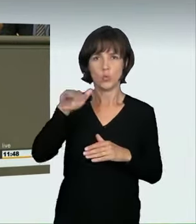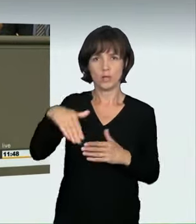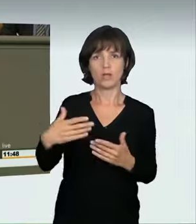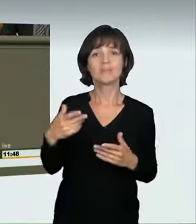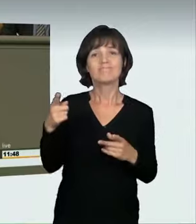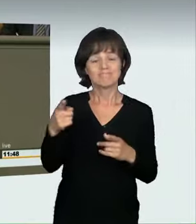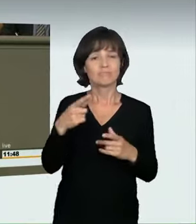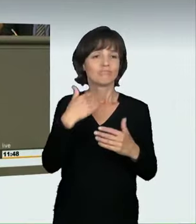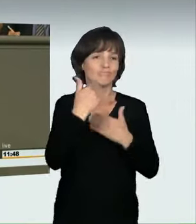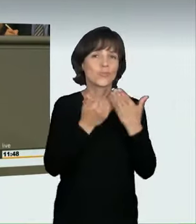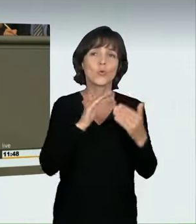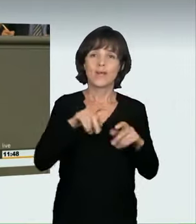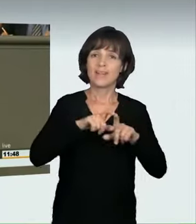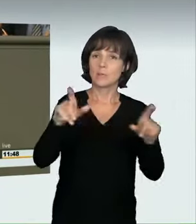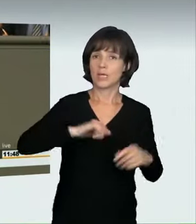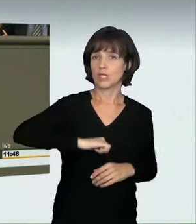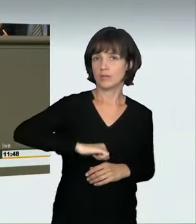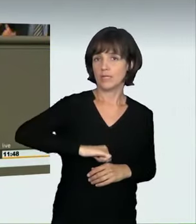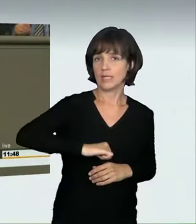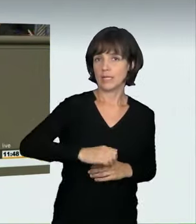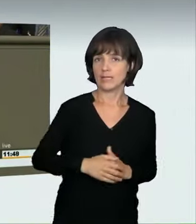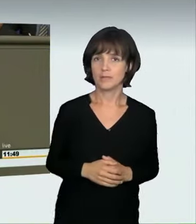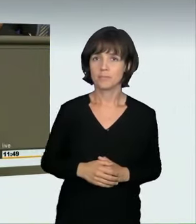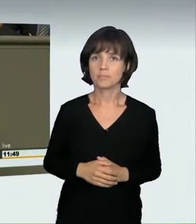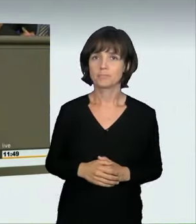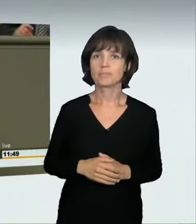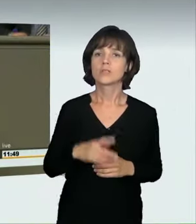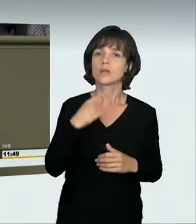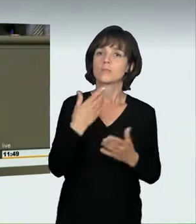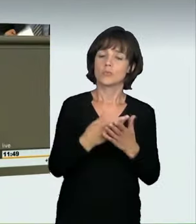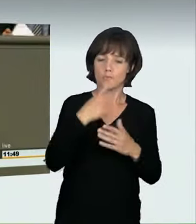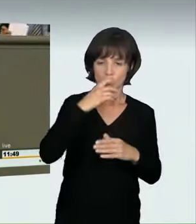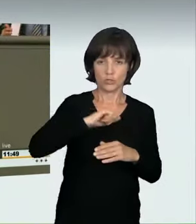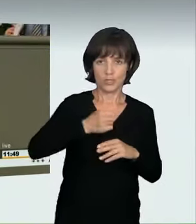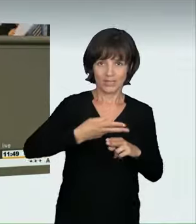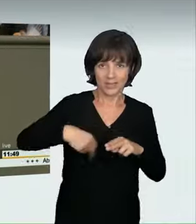zum Thema Geschwindigkeiten gesagt, weil jemand bemerkte, man könne denjenigen, der in einer Spielstraße